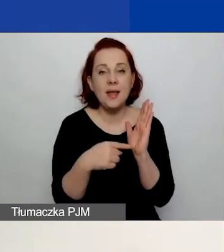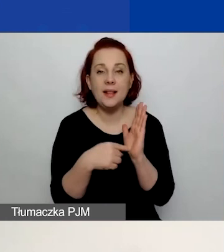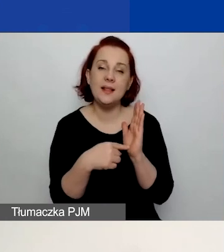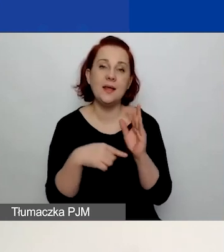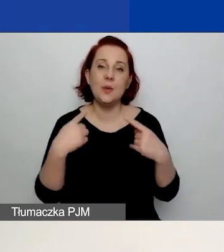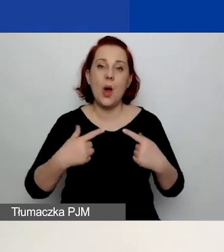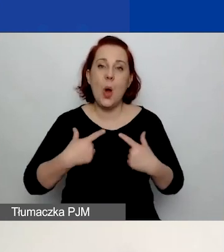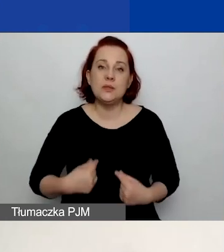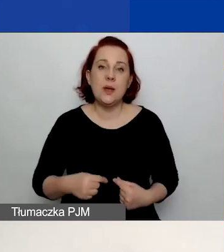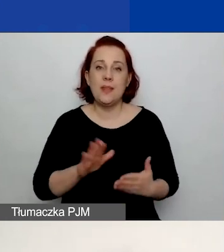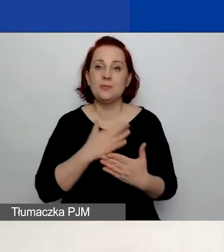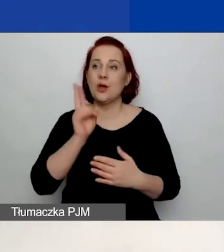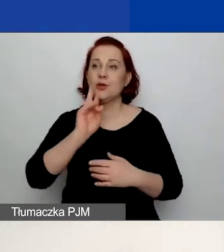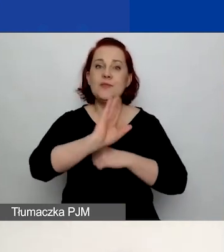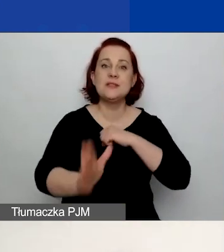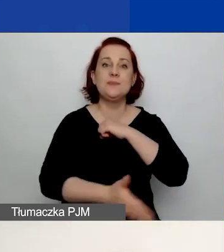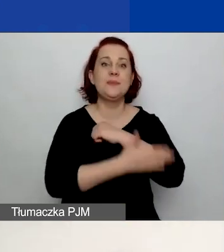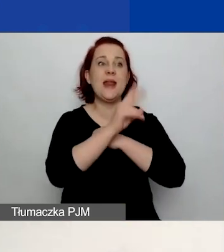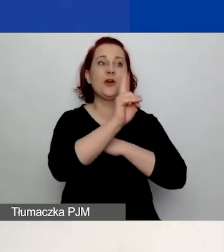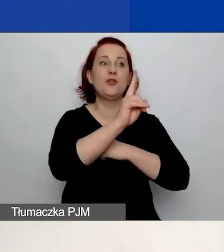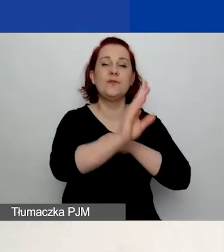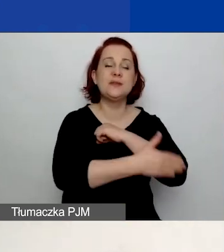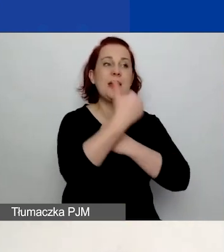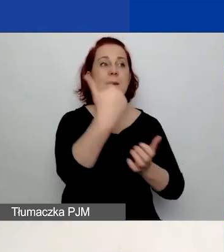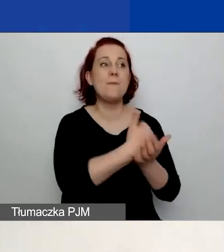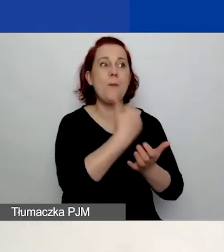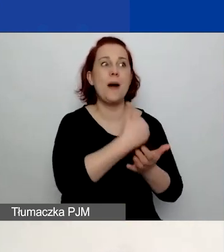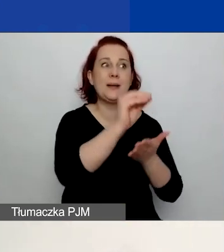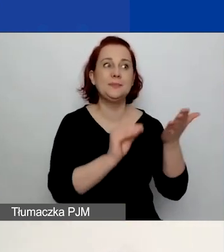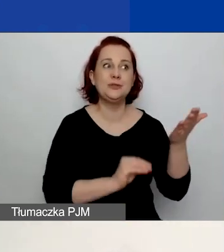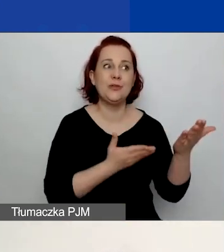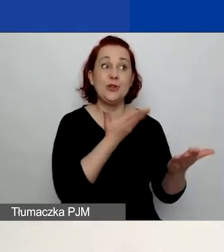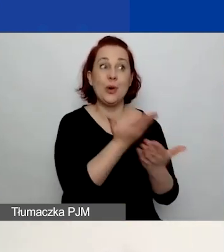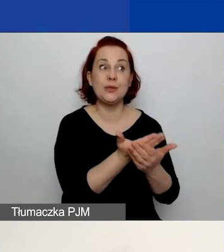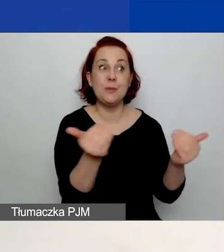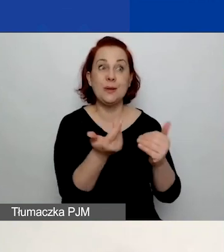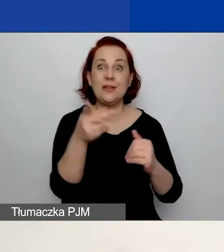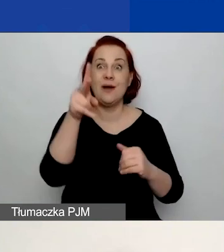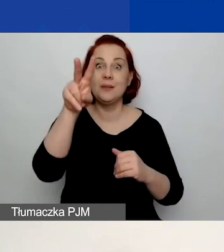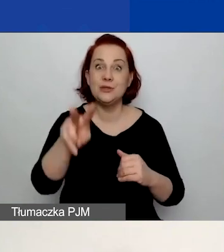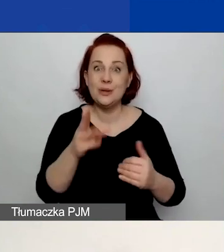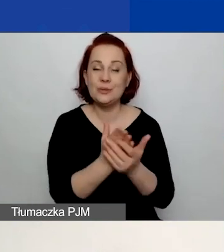która wspiera was w pisaniu wniosku, a być może za dwa miesiące nie będzie już związana z waszą organizacją.